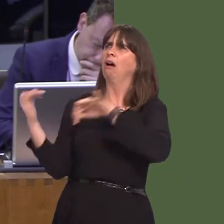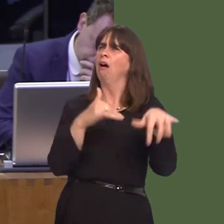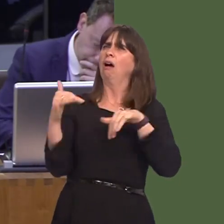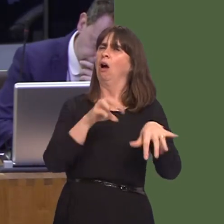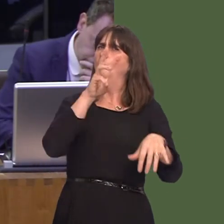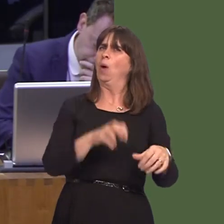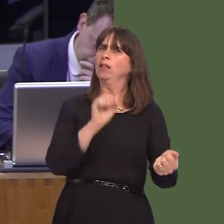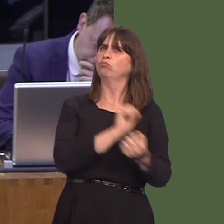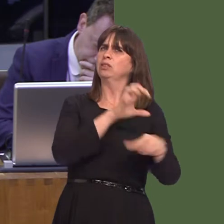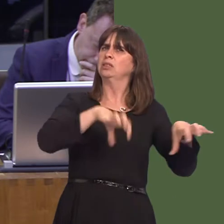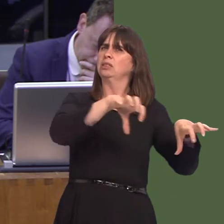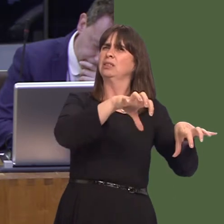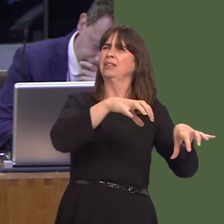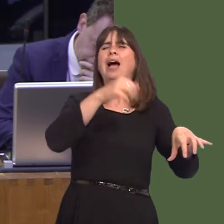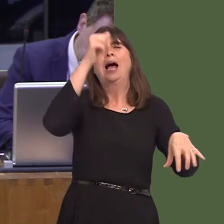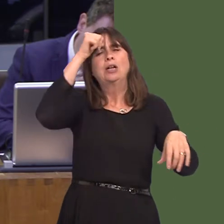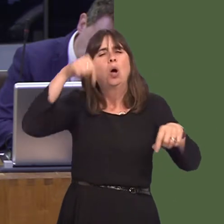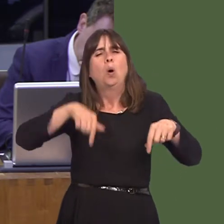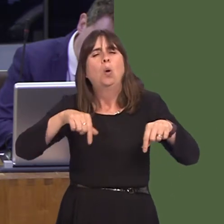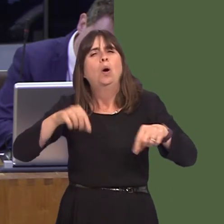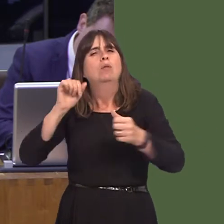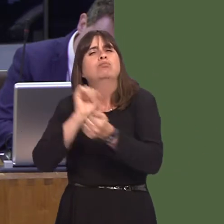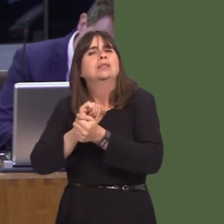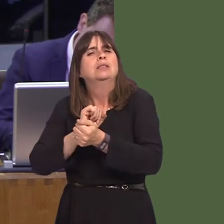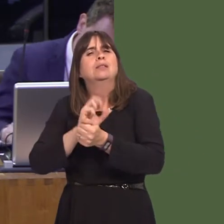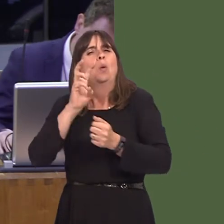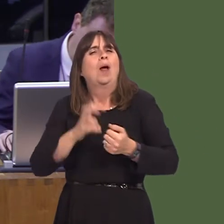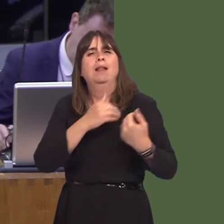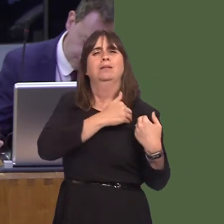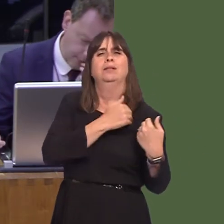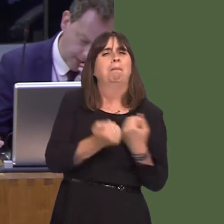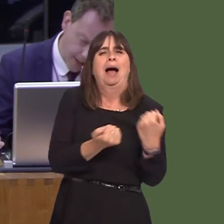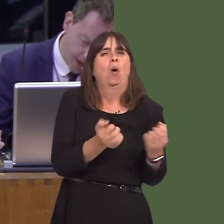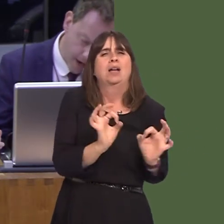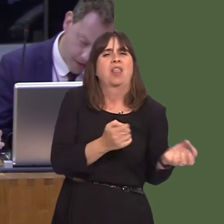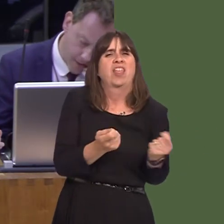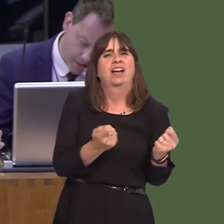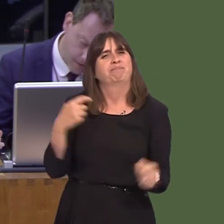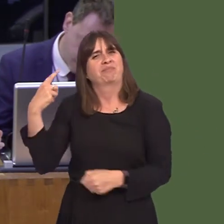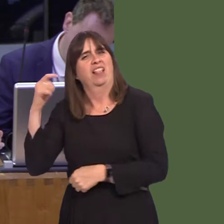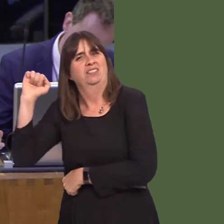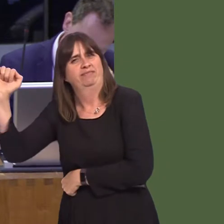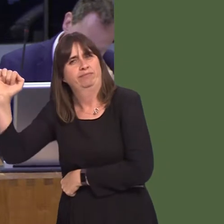this as a matter because the issue of prisons is not devolved to Wales. However, these comments